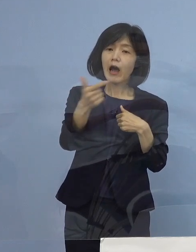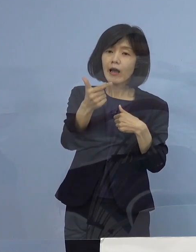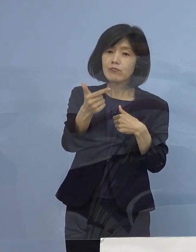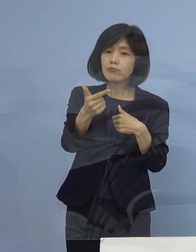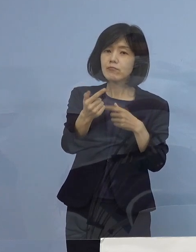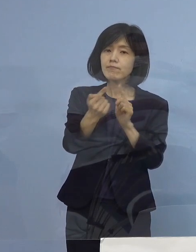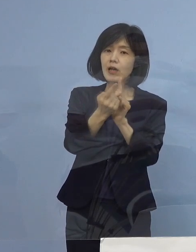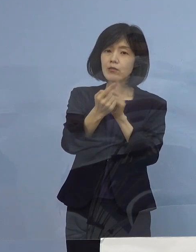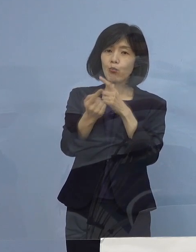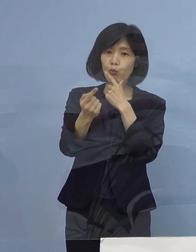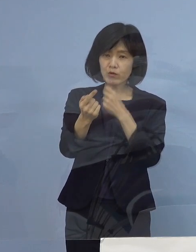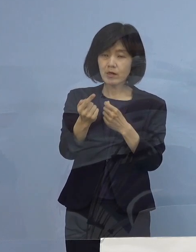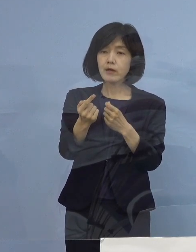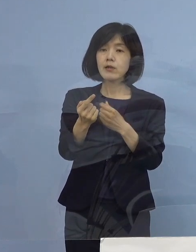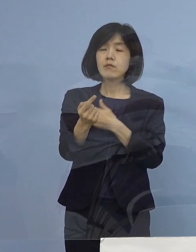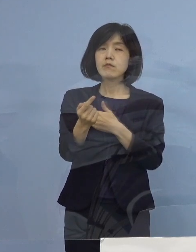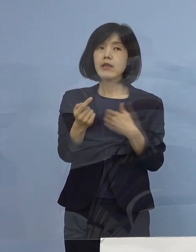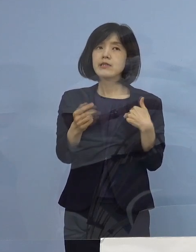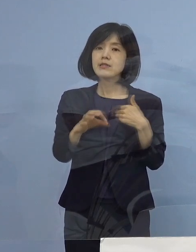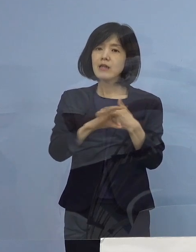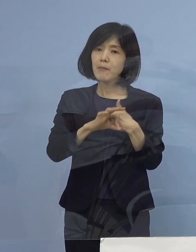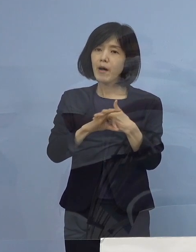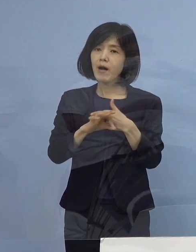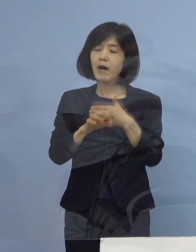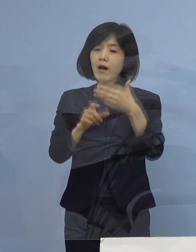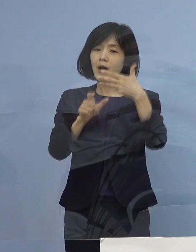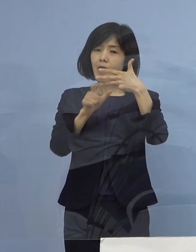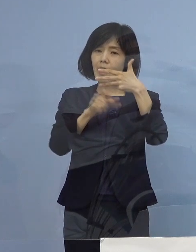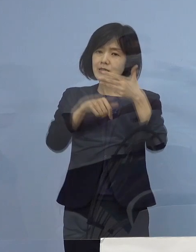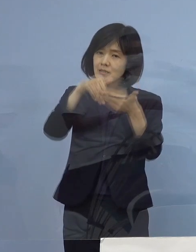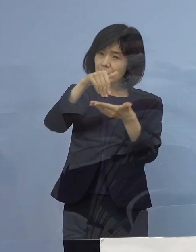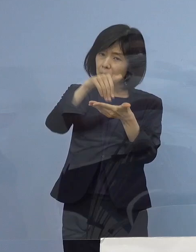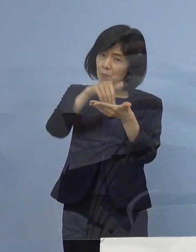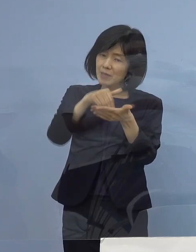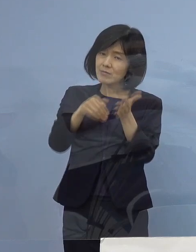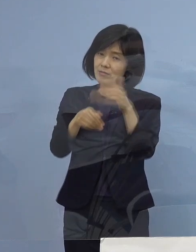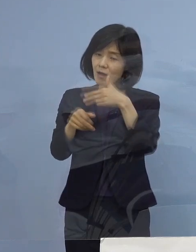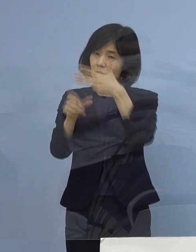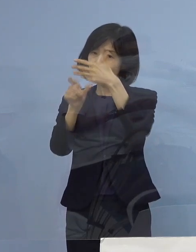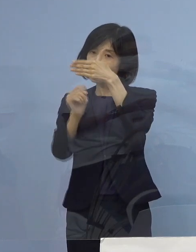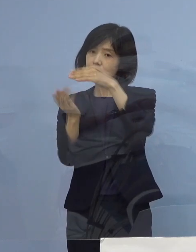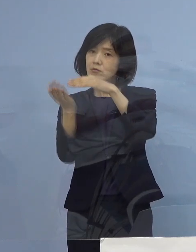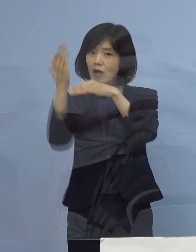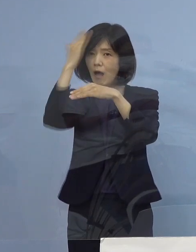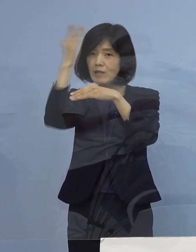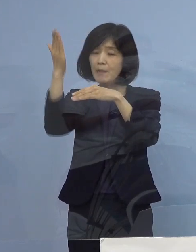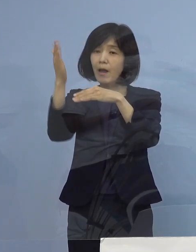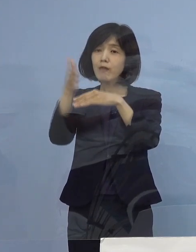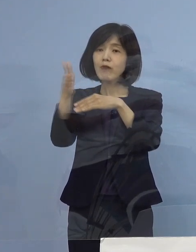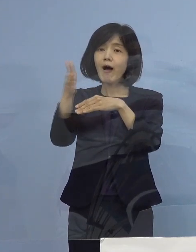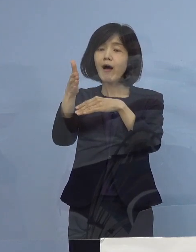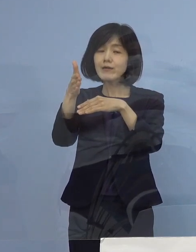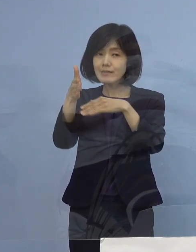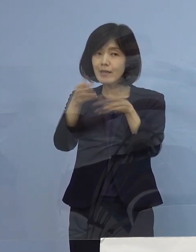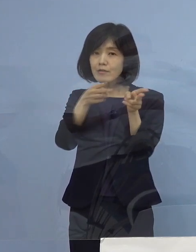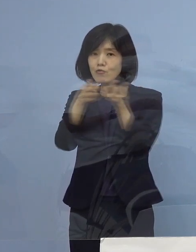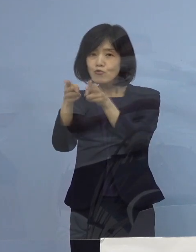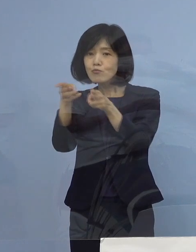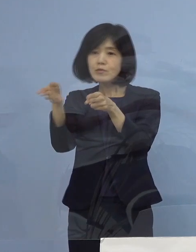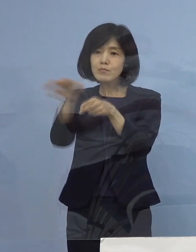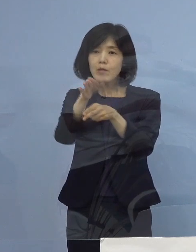出来れば今月末か来月の頭 こうしたところで対応できるようにしていきたいと